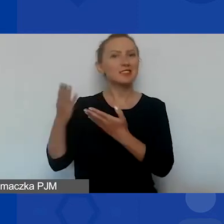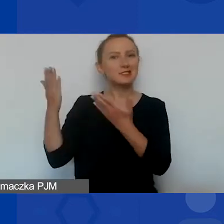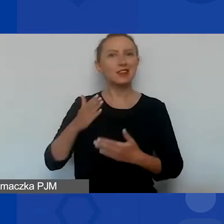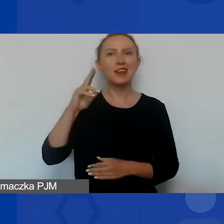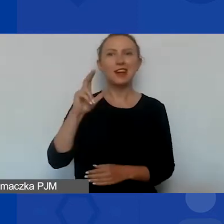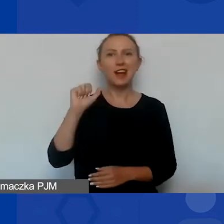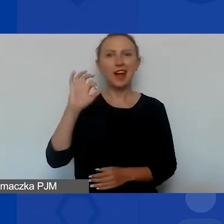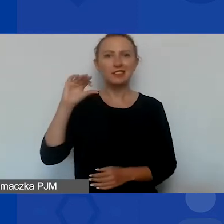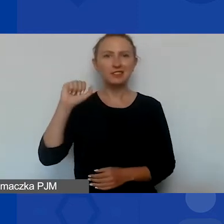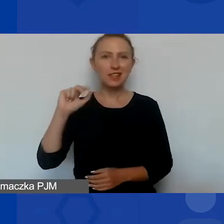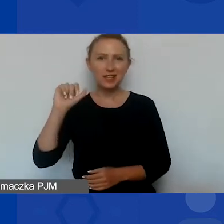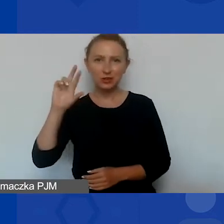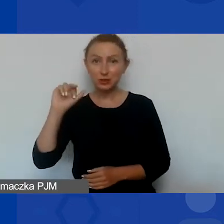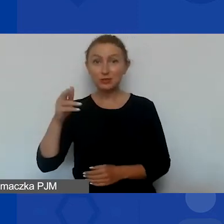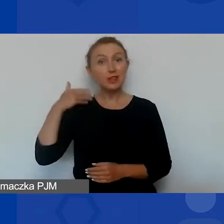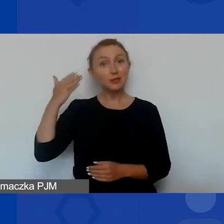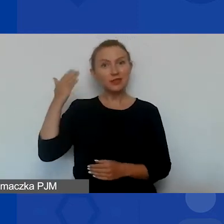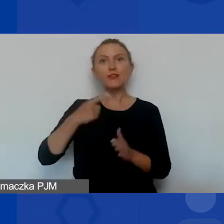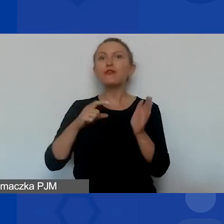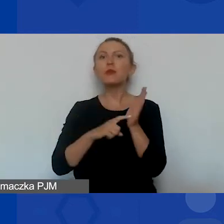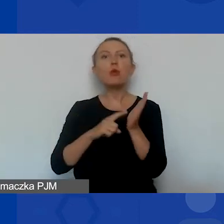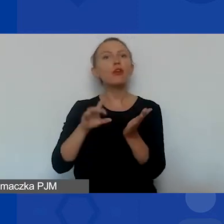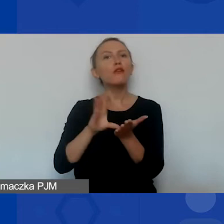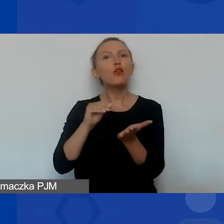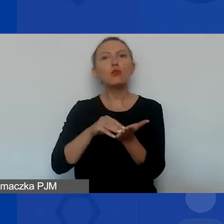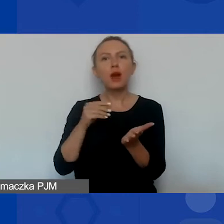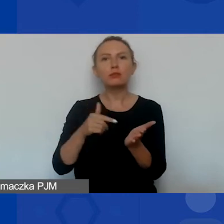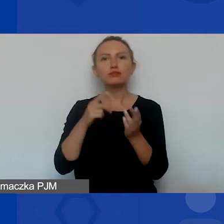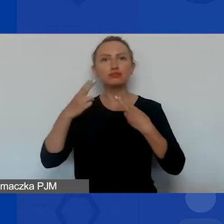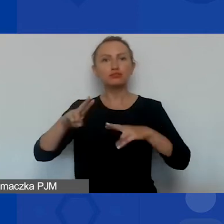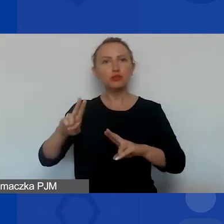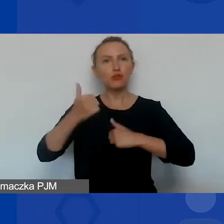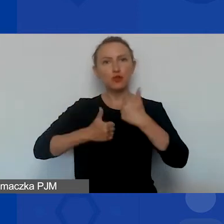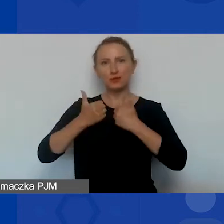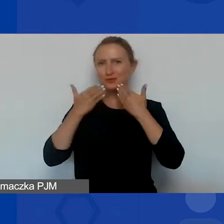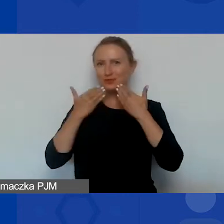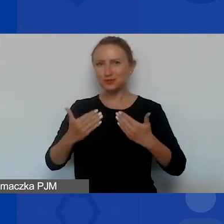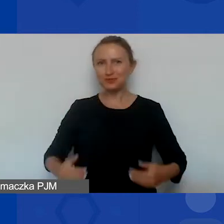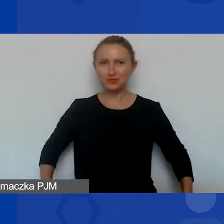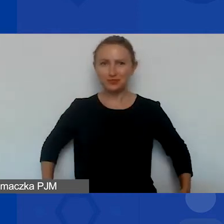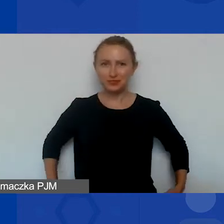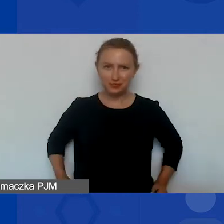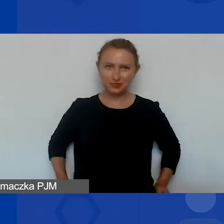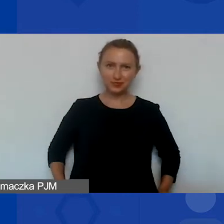oraz prezentację na temat wymogów formalnych dotyczących uczestnictwa w konkursie. Dziękuję. Dziękuję, Magdo.